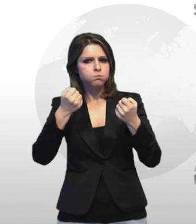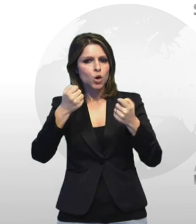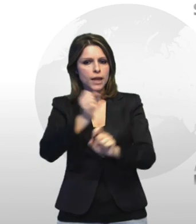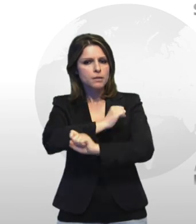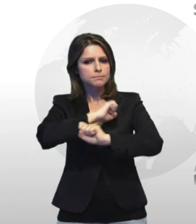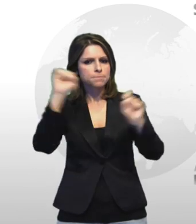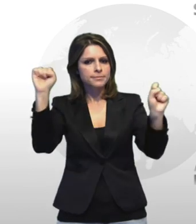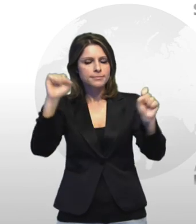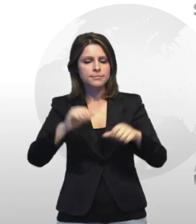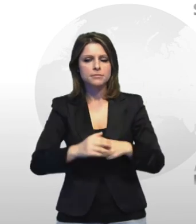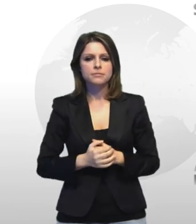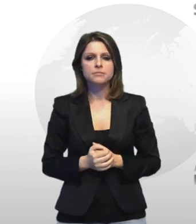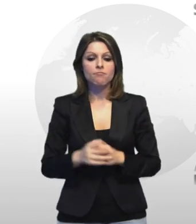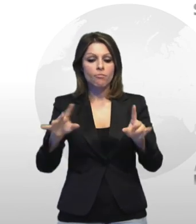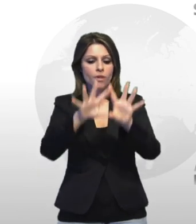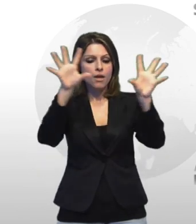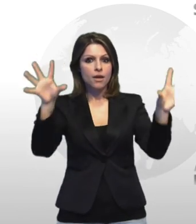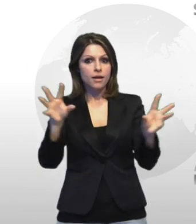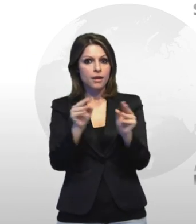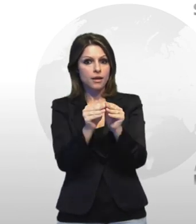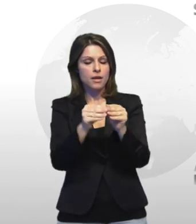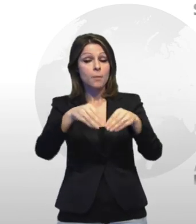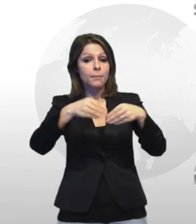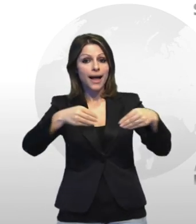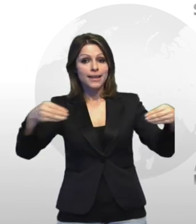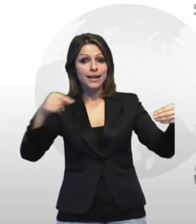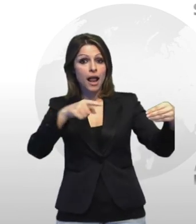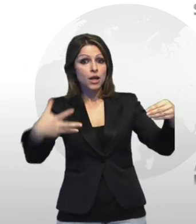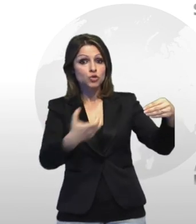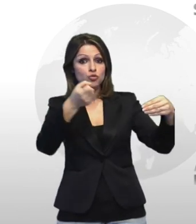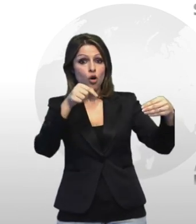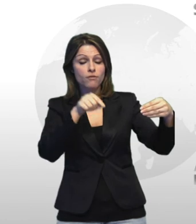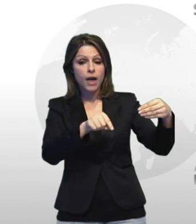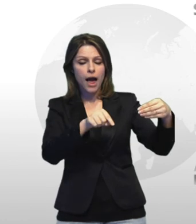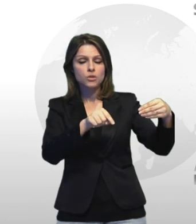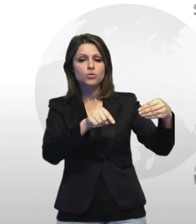complessivamente il materiale ritrovato aveva una considerevole massa ti va